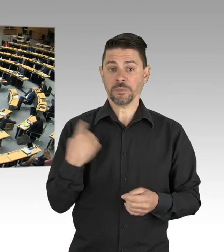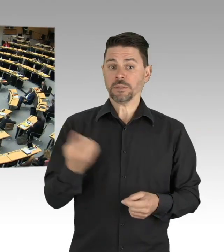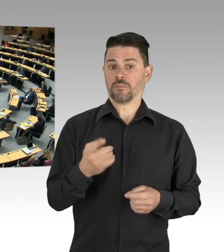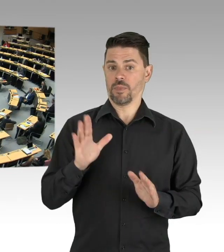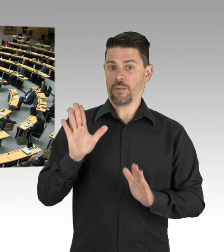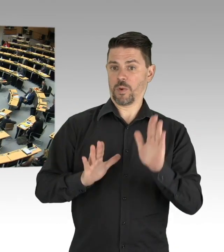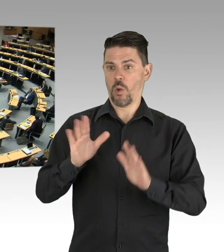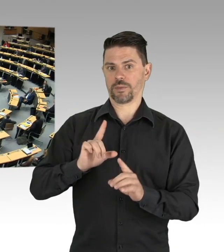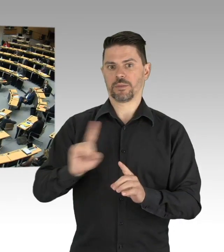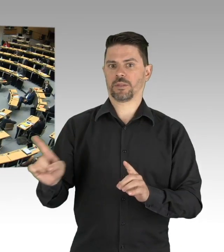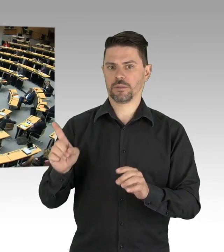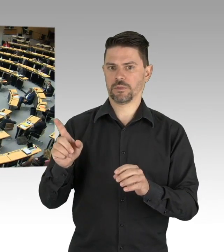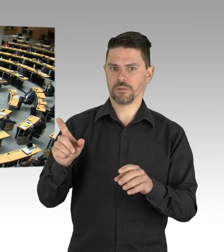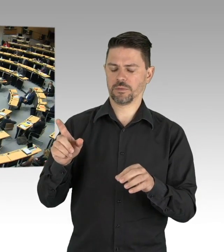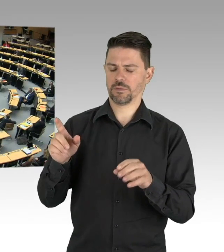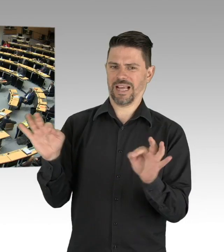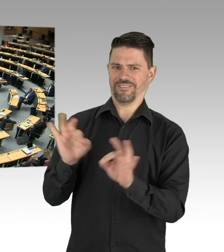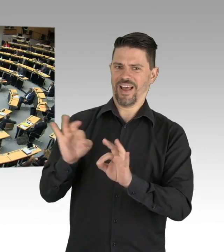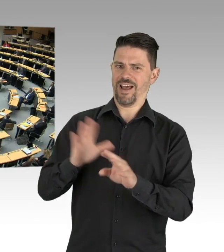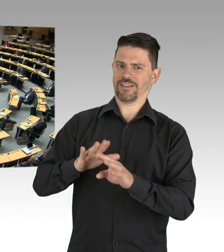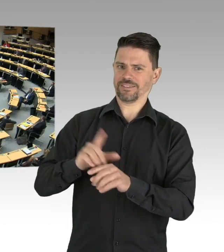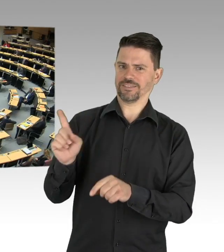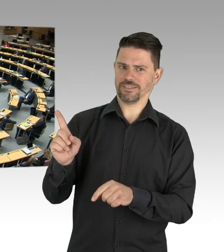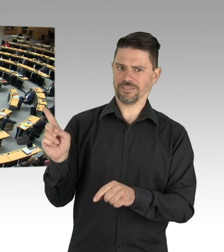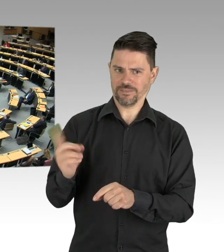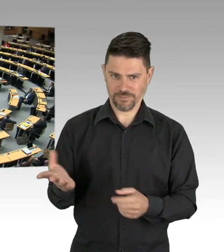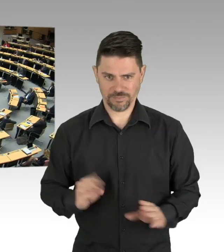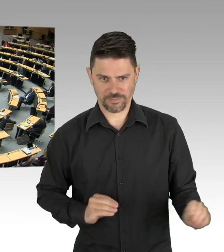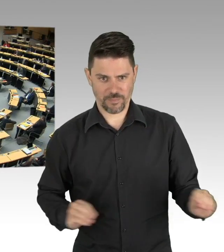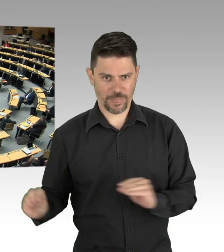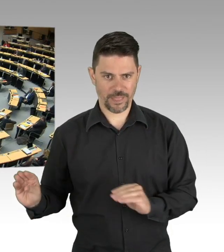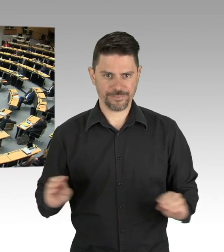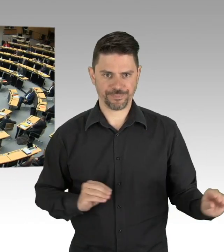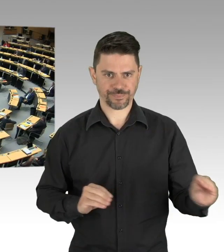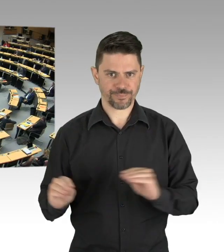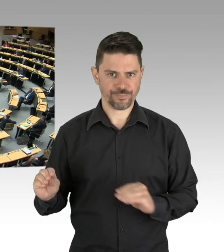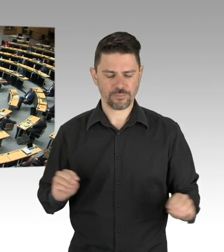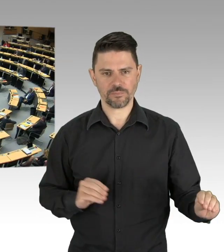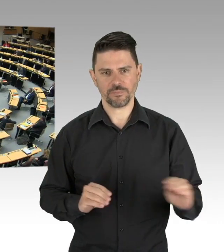aufrichtigen Citterios, wie Frau Babic, ja, parlamentarischen Beobachtern verschiedenster Colour,